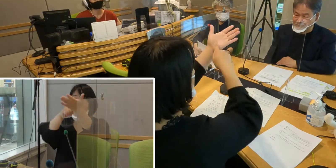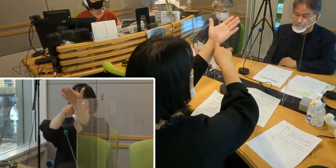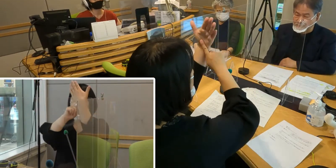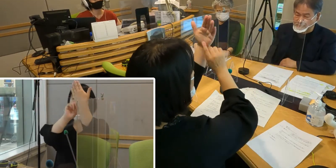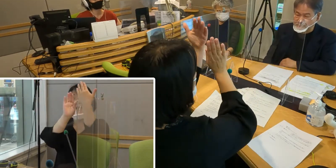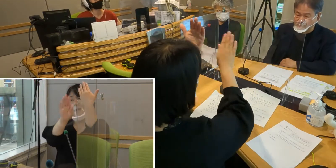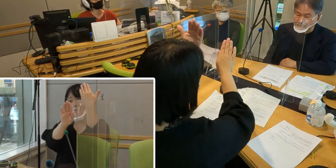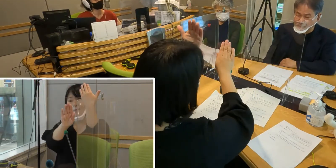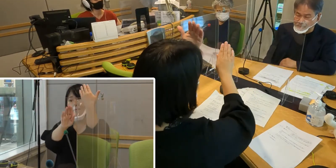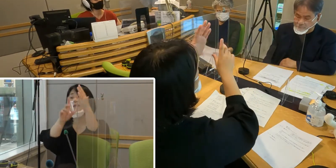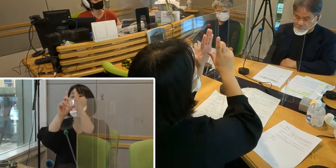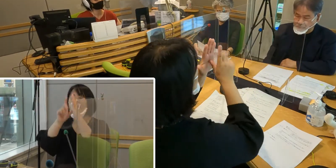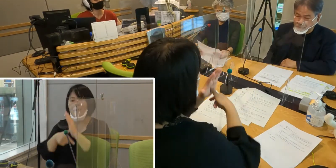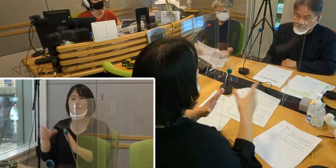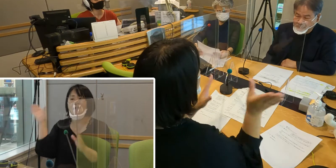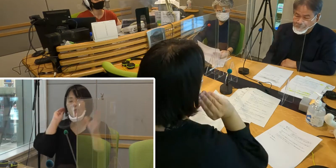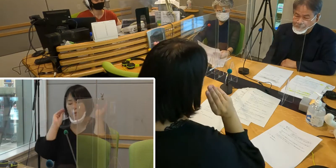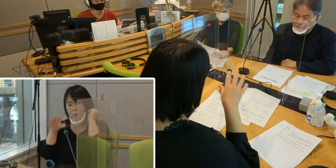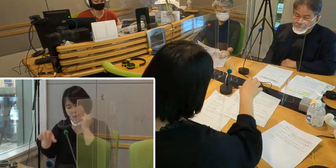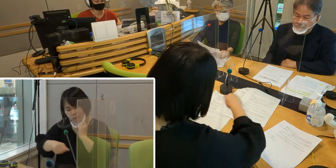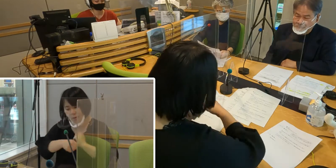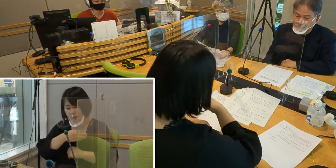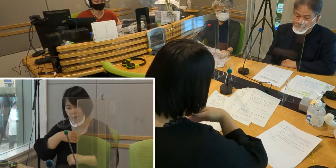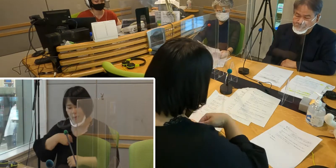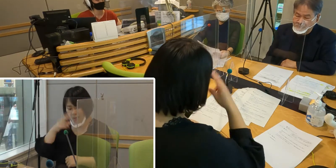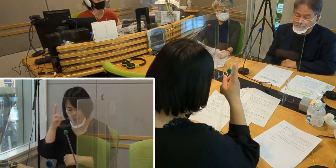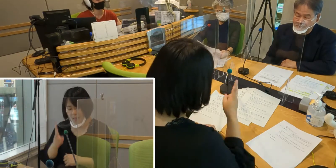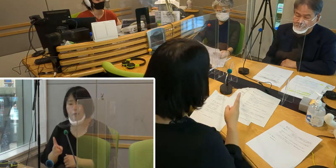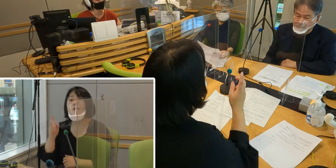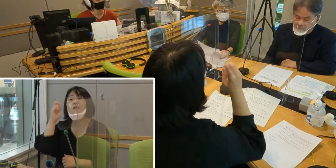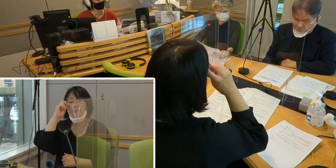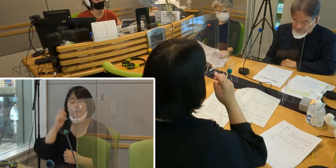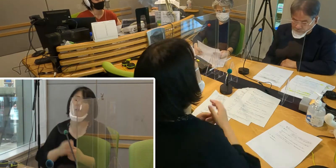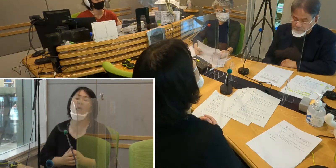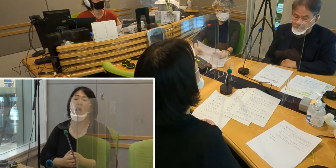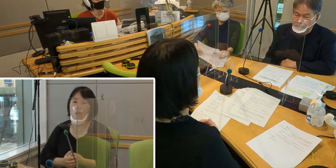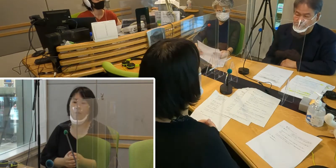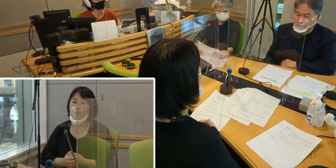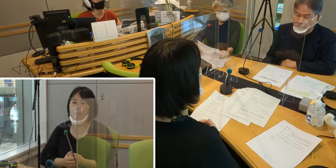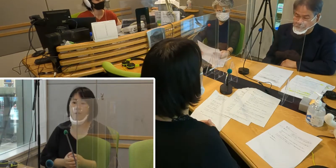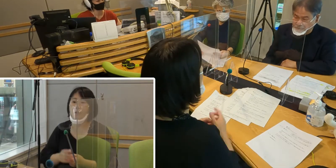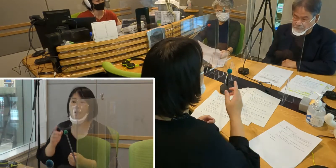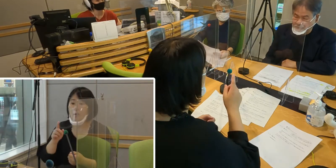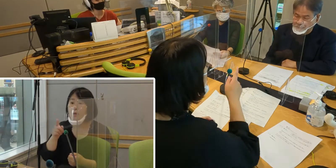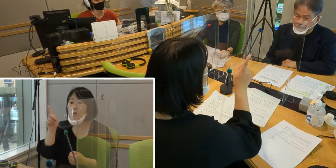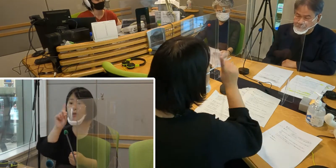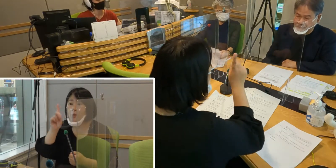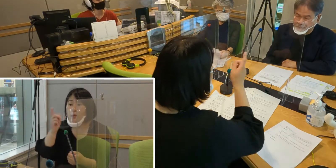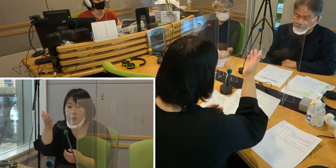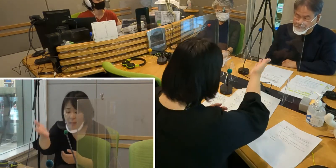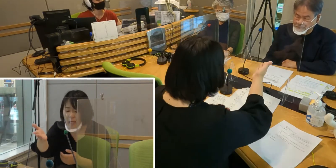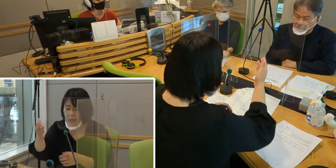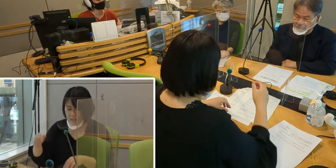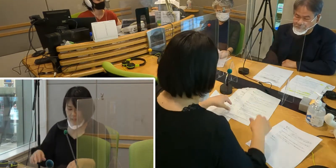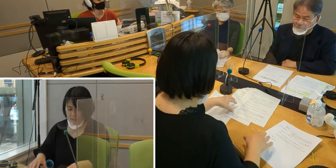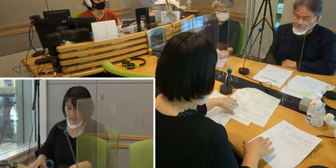だいぶ情報を取りやすくなったんじゃないかなと いうふうに思うんですけれども 森田さんいかがですか